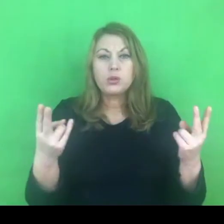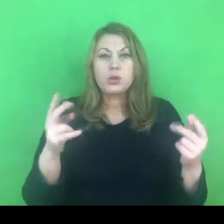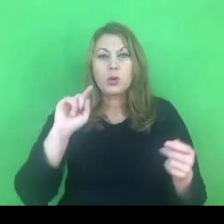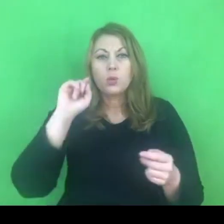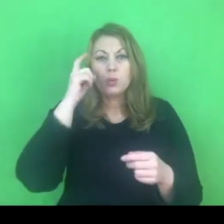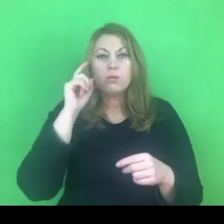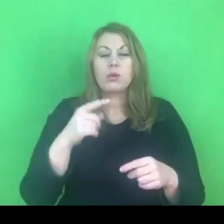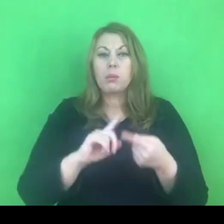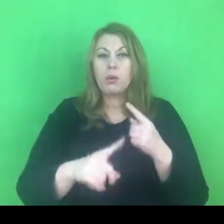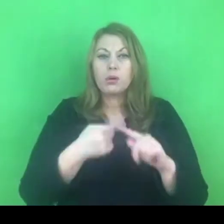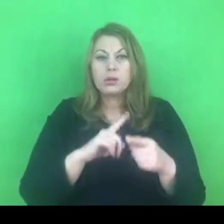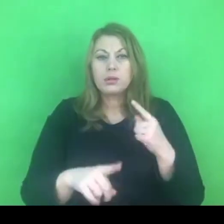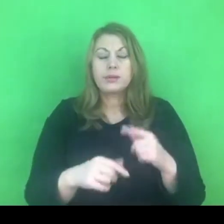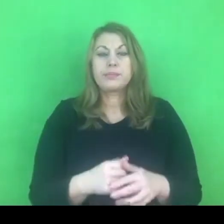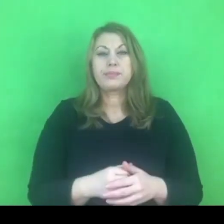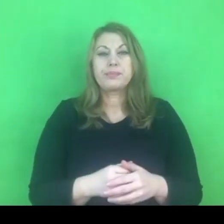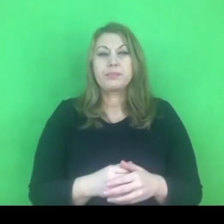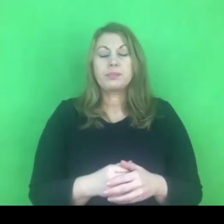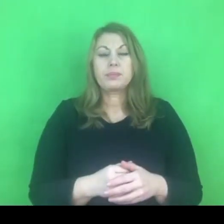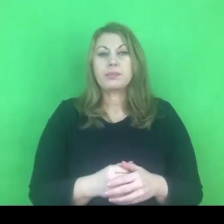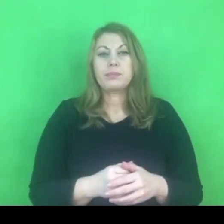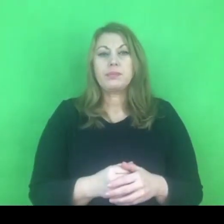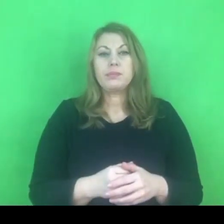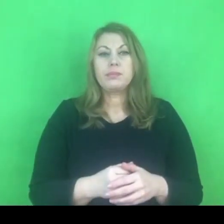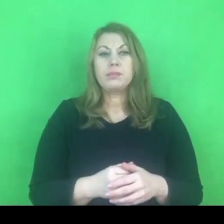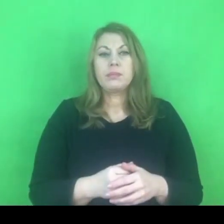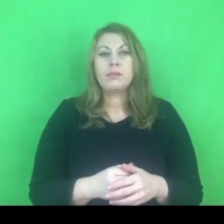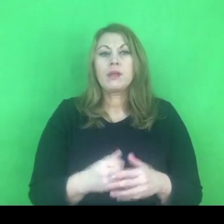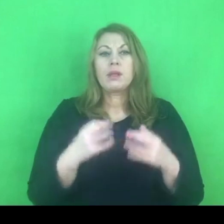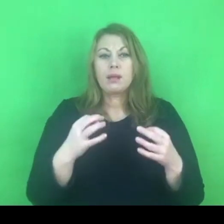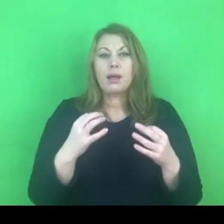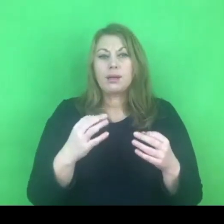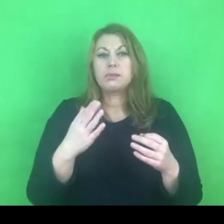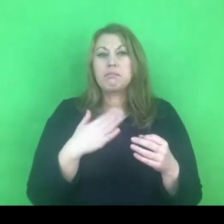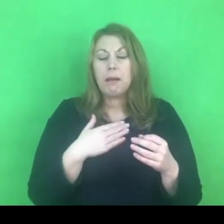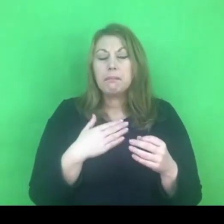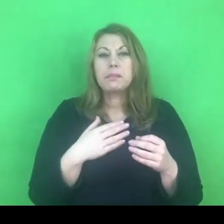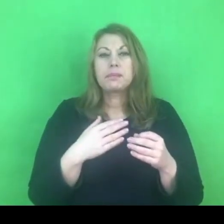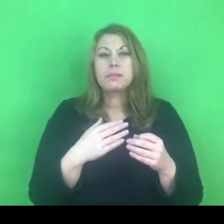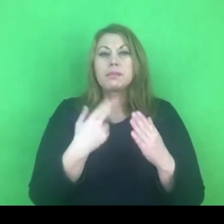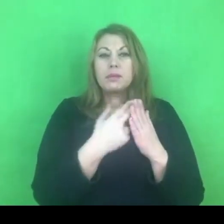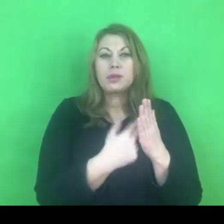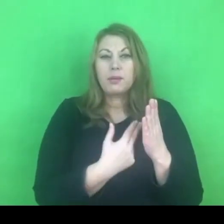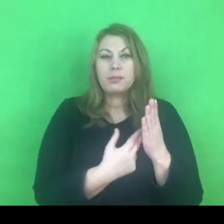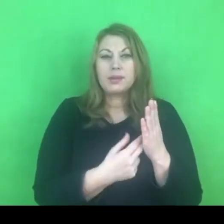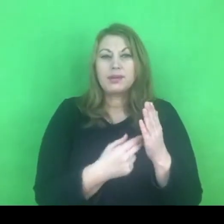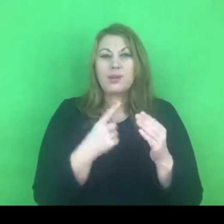Mam ze sobą tę konwencję w wersji kieszonkowej.